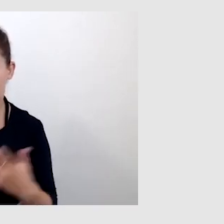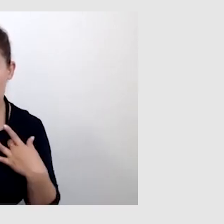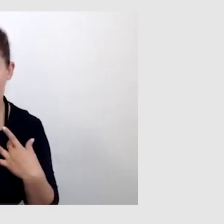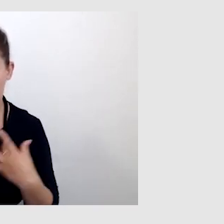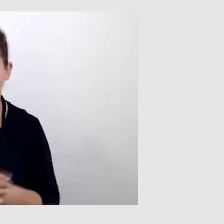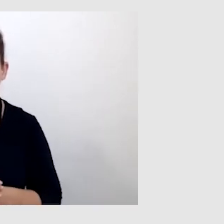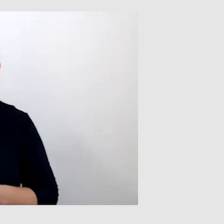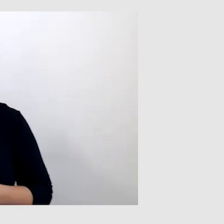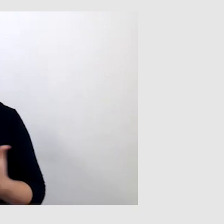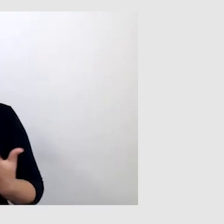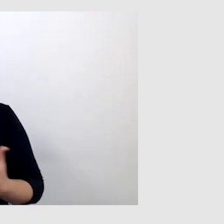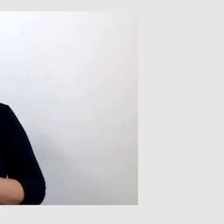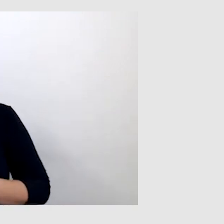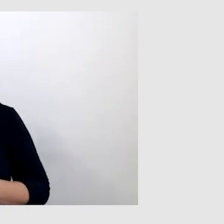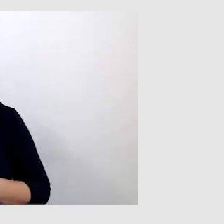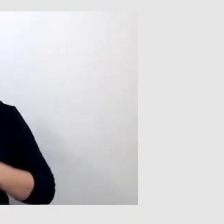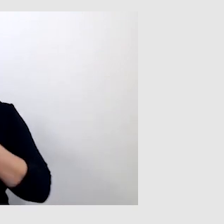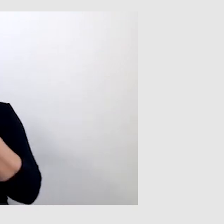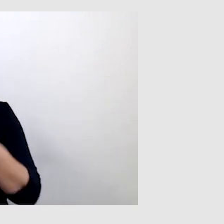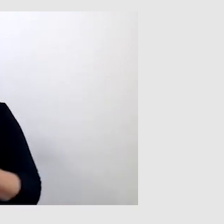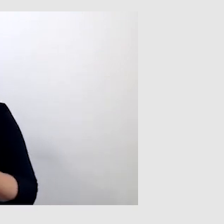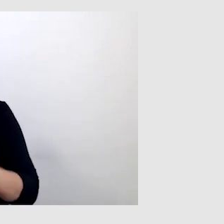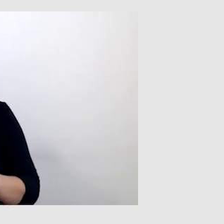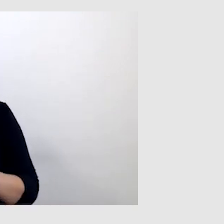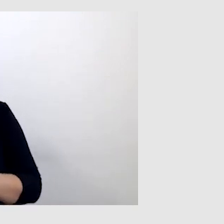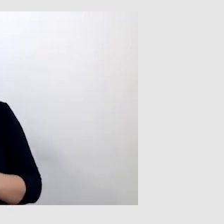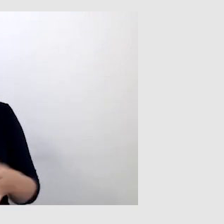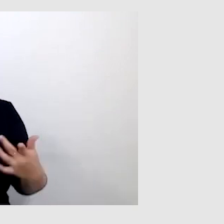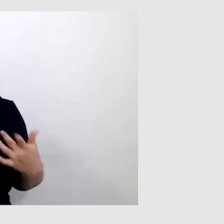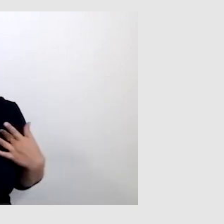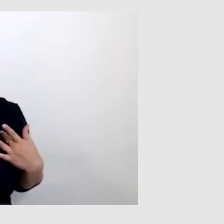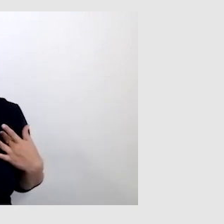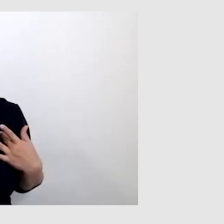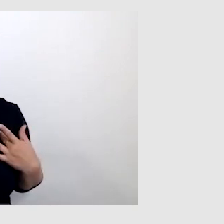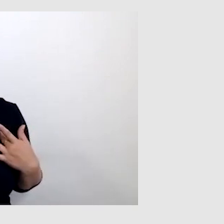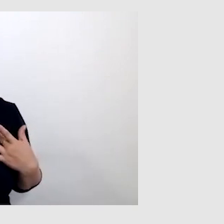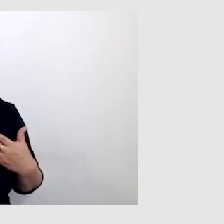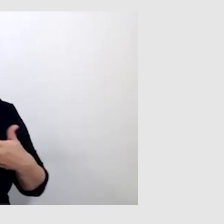Ponieważ proces tworzenia napisów na żywo przebiega w taki sposób,